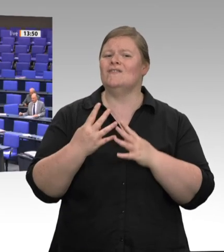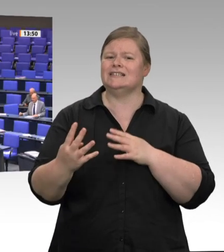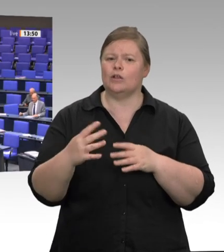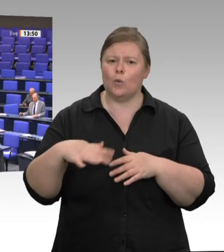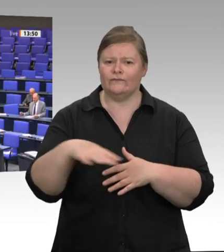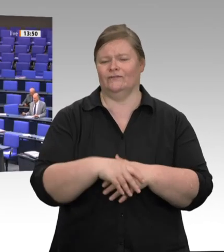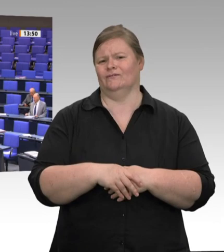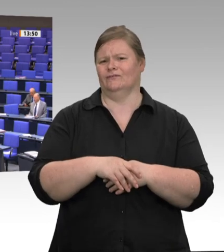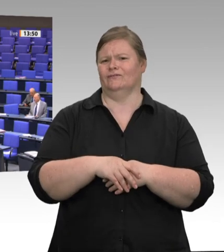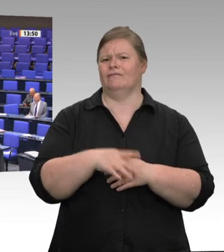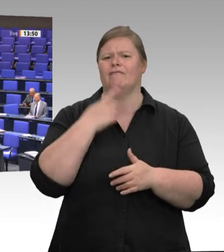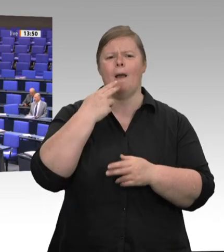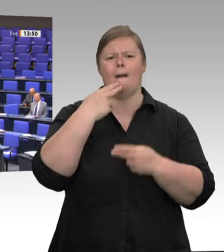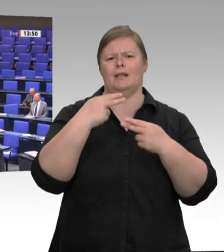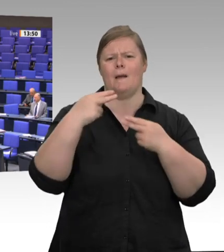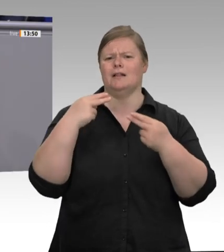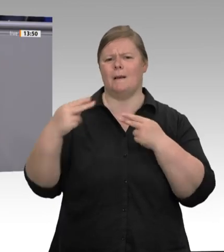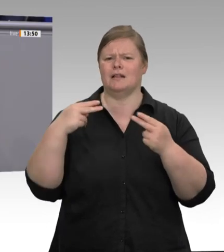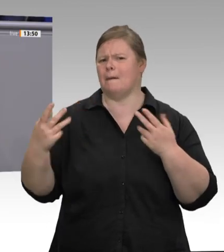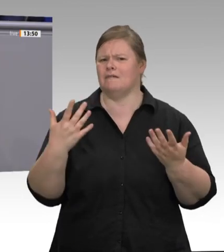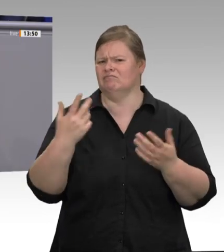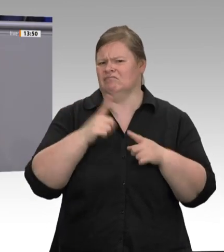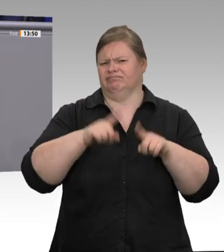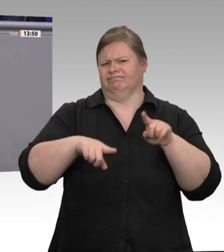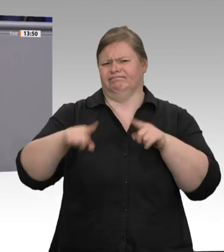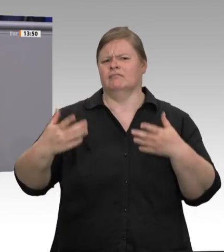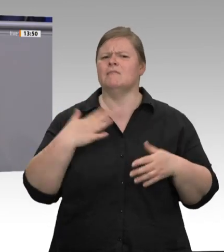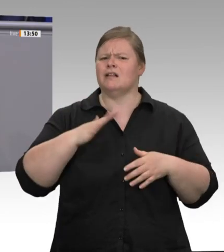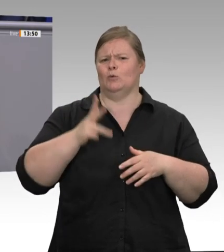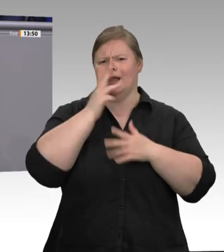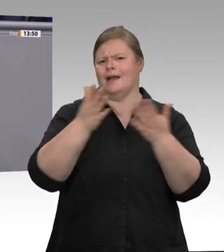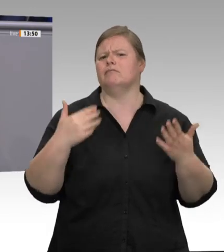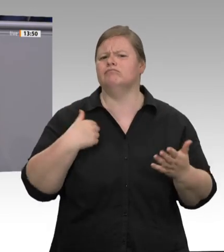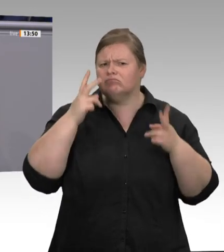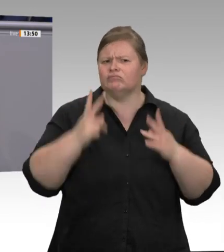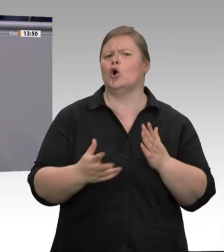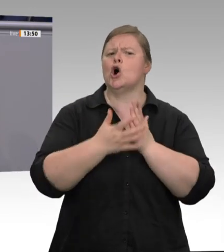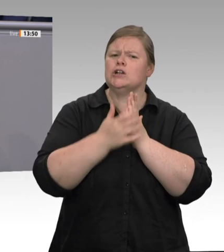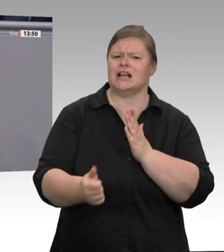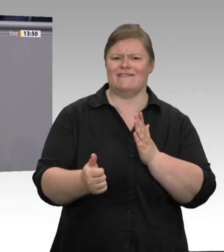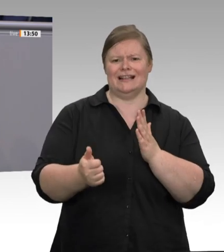Was wir jetzt haben, ist das Ergebnis einer ausbeuterischen Unternehmenspraxis und einer